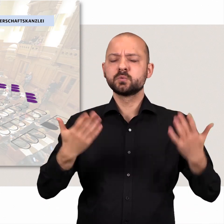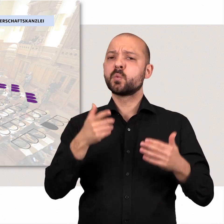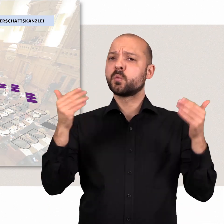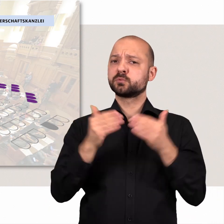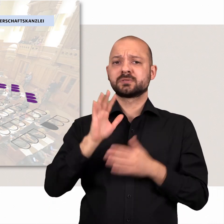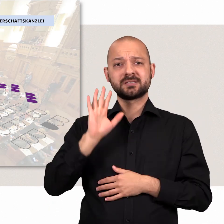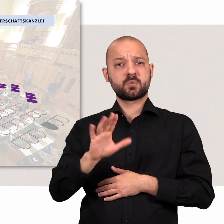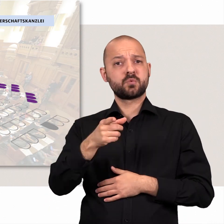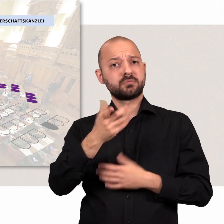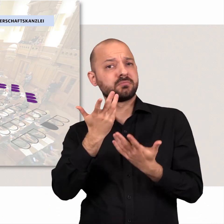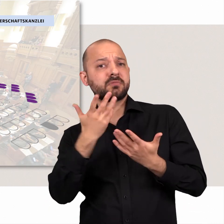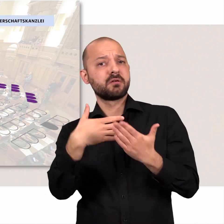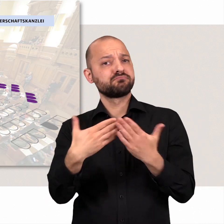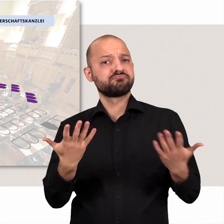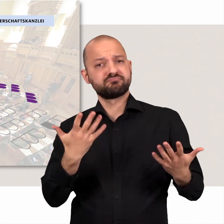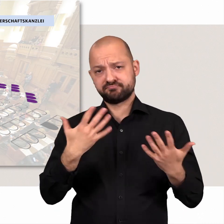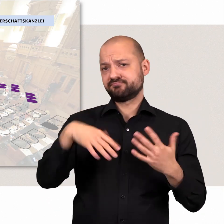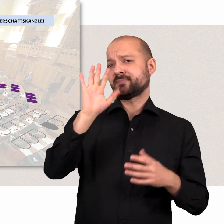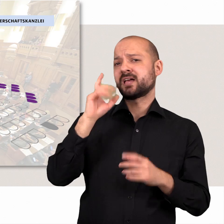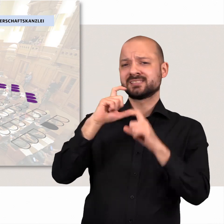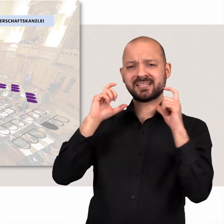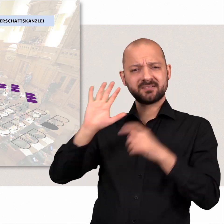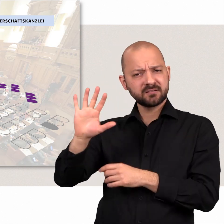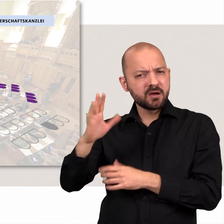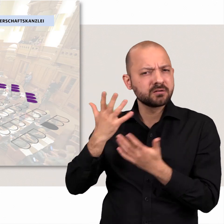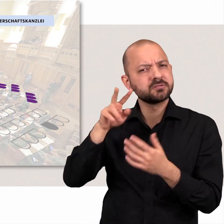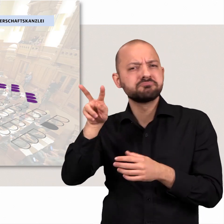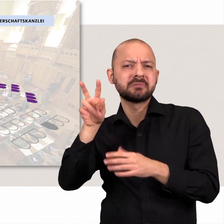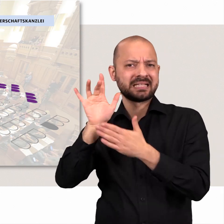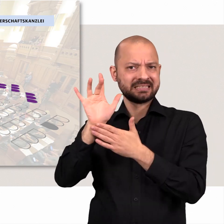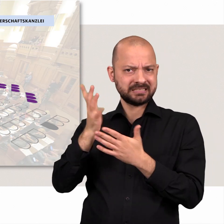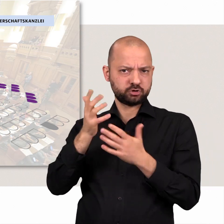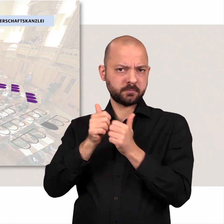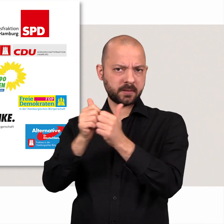Das Hauptanliegen der Opposition ist die kritische Begleitung des Senats.